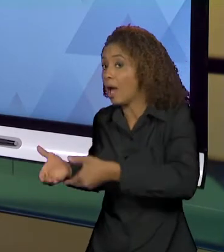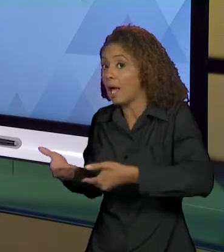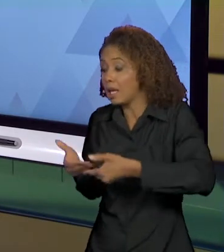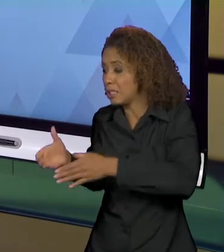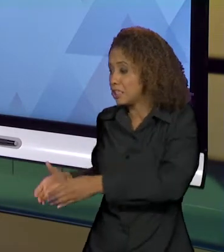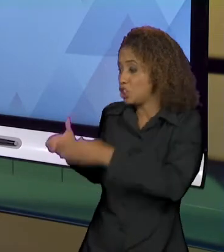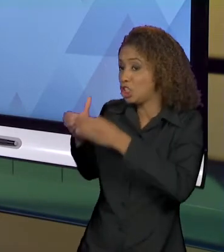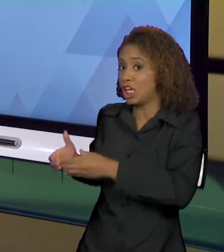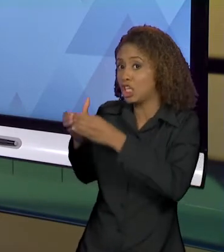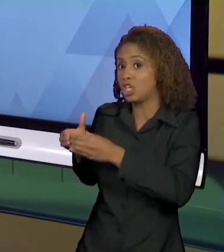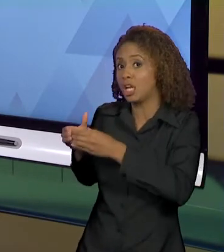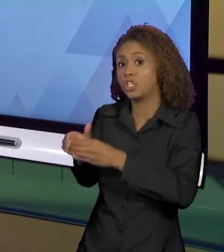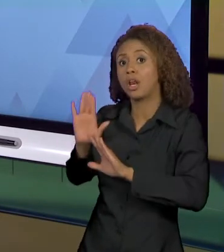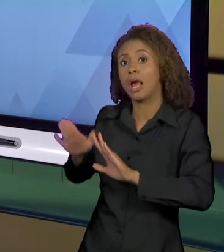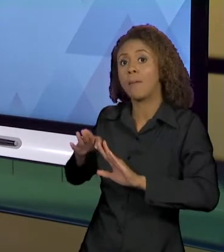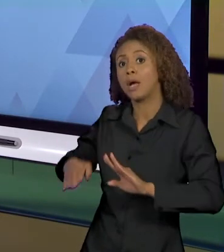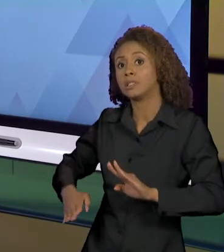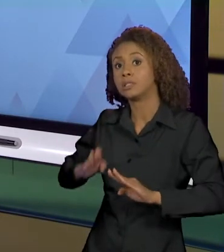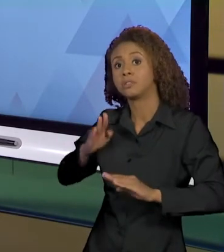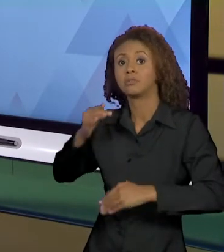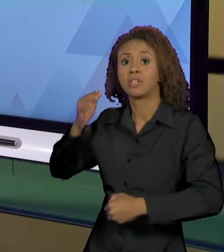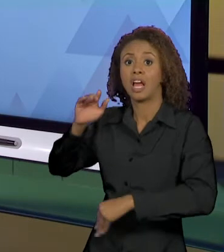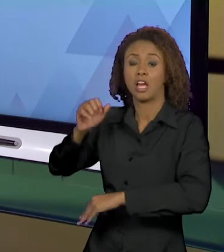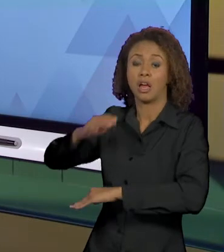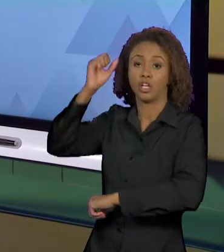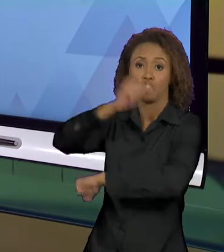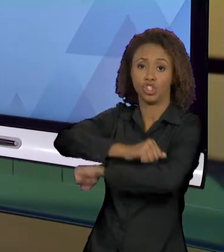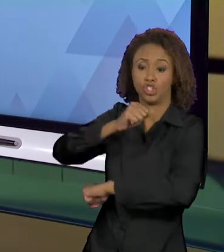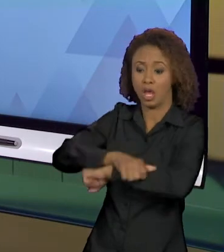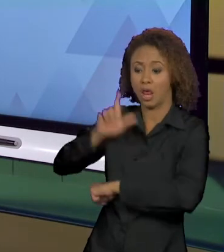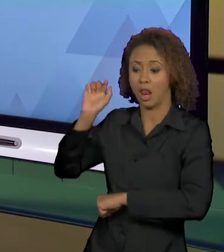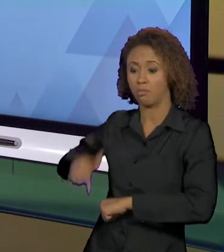COM QUE ELA SEJA O SUJEITO DESSES ENUNCIADOS E, É